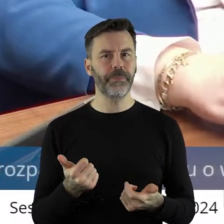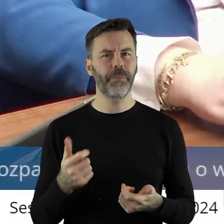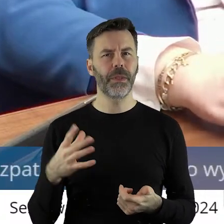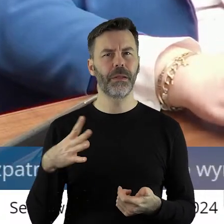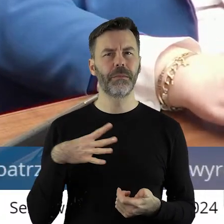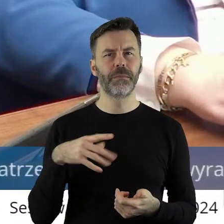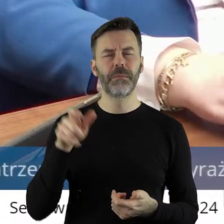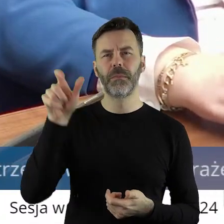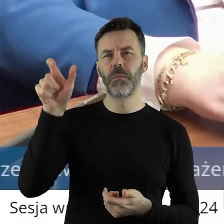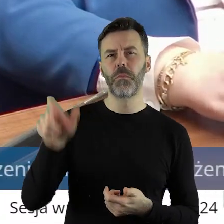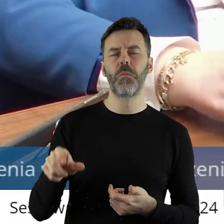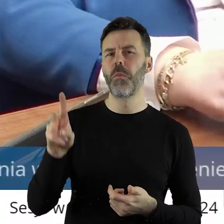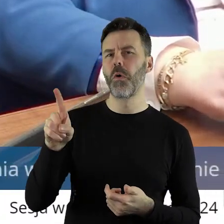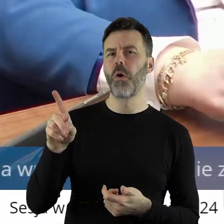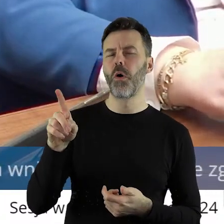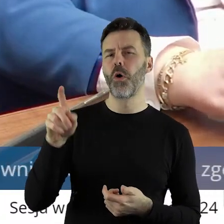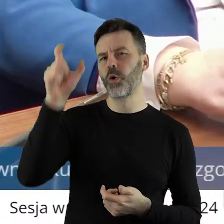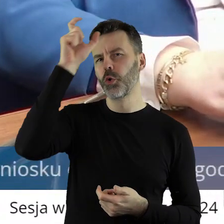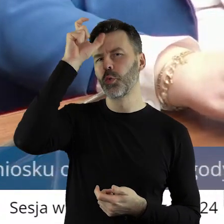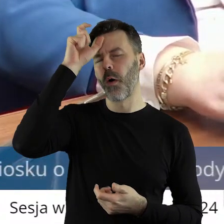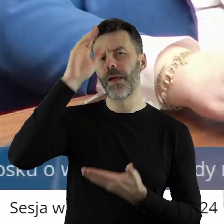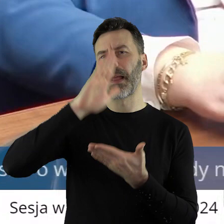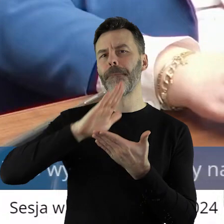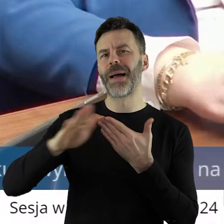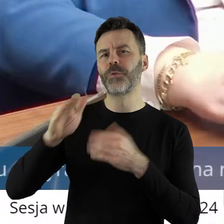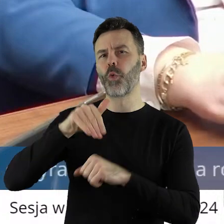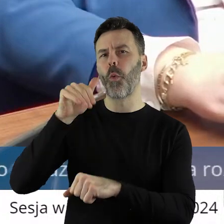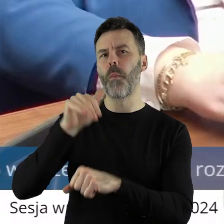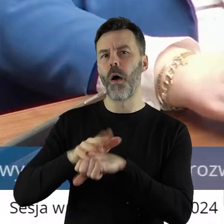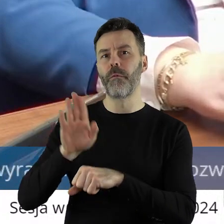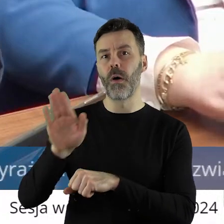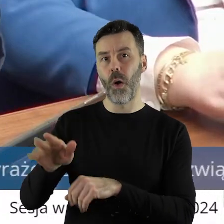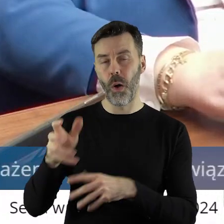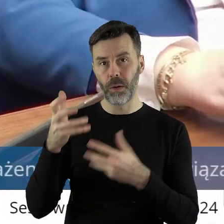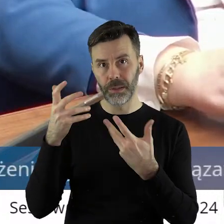użytkownika bezumownego. Któż to jest? Taka osoba, które która uprawia i nie chcę zejść